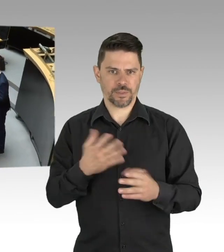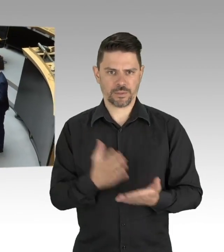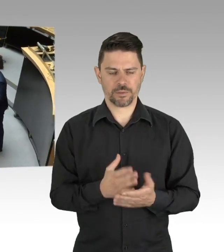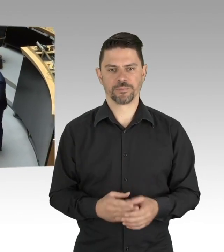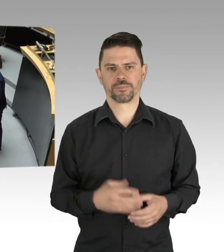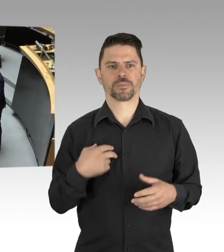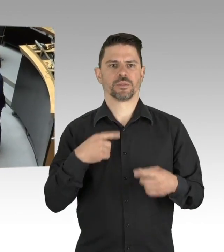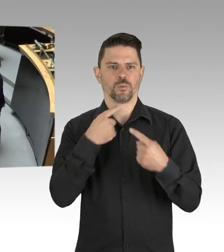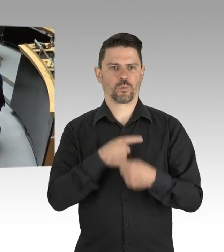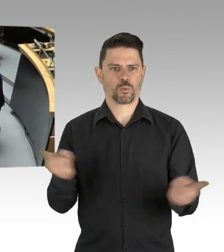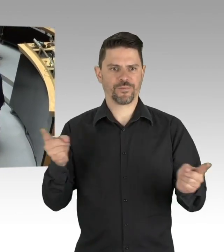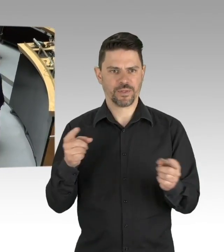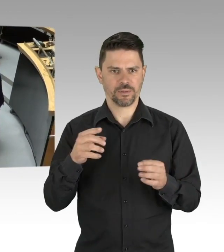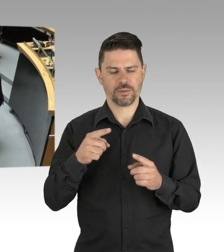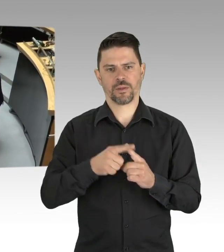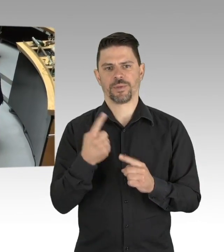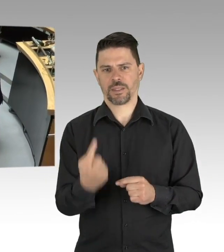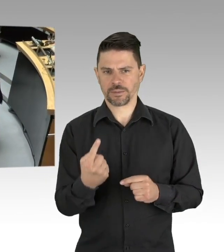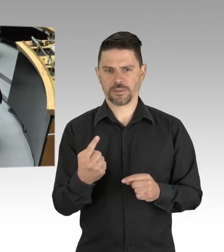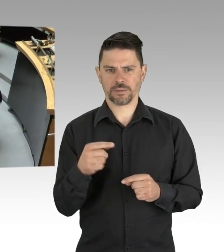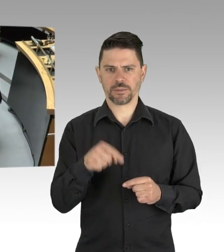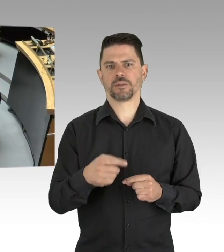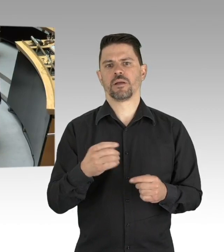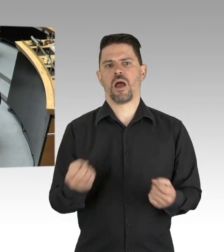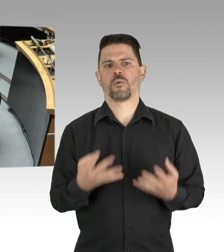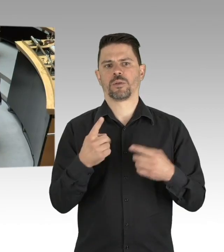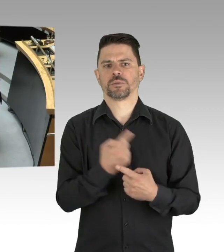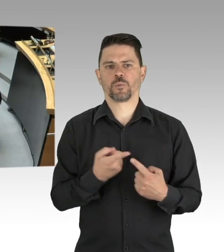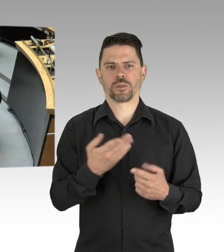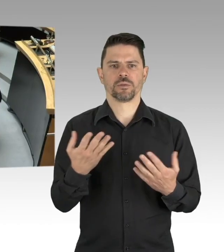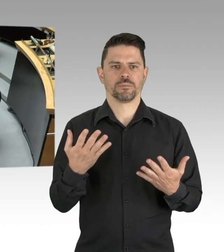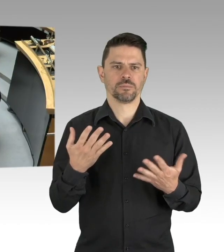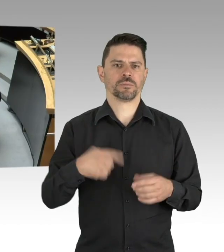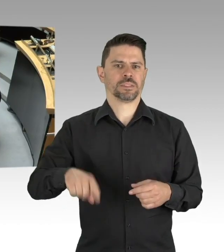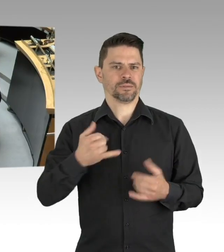(Sprecherwechsel) Sehr geehrter Herr Präsident,